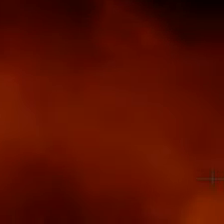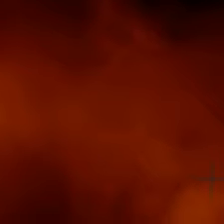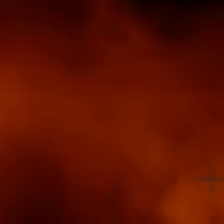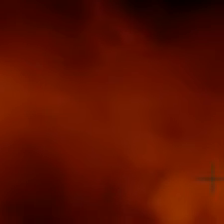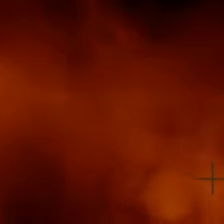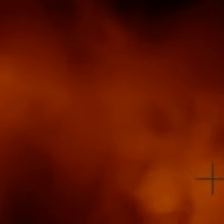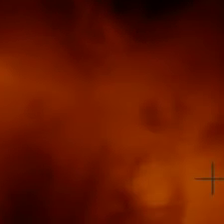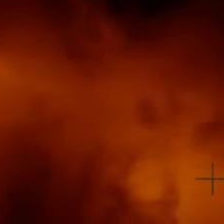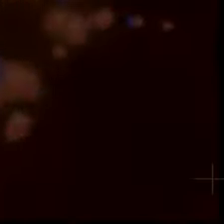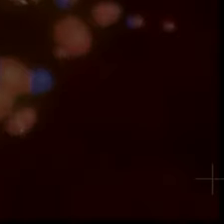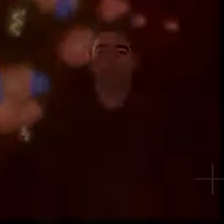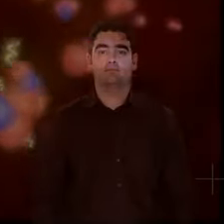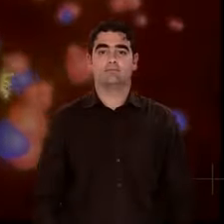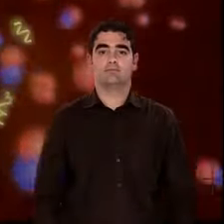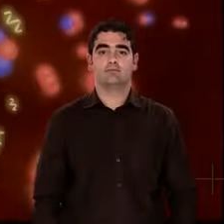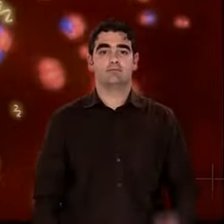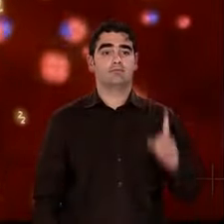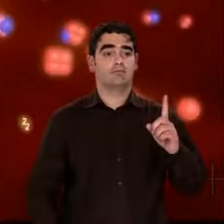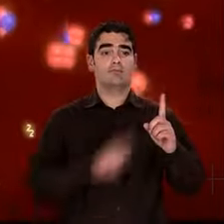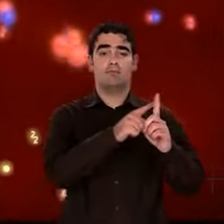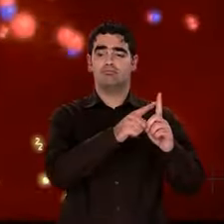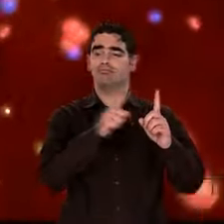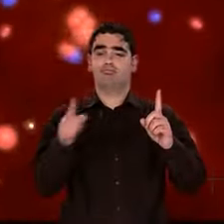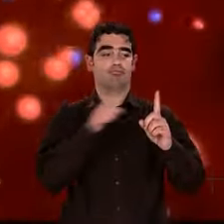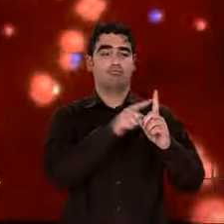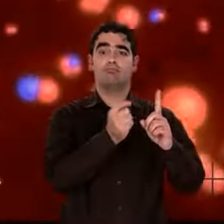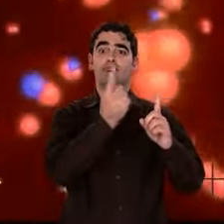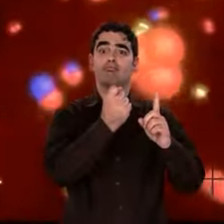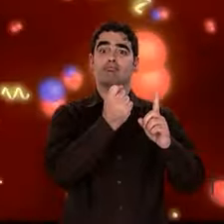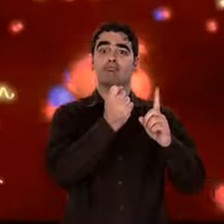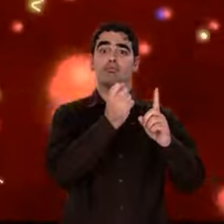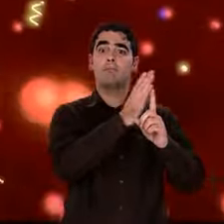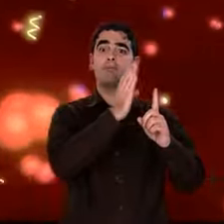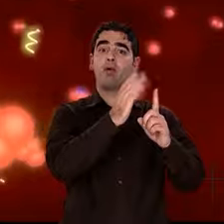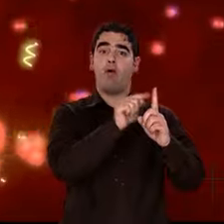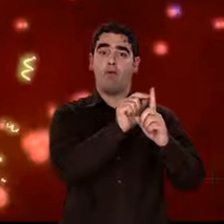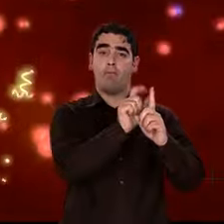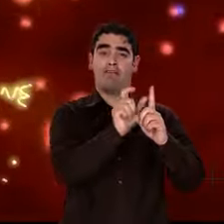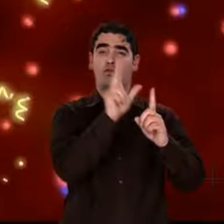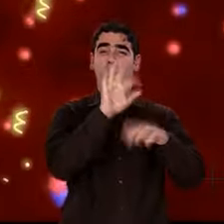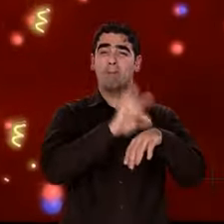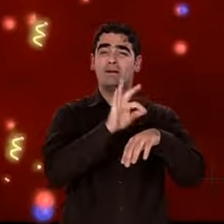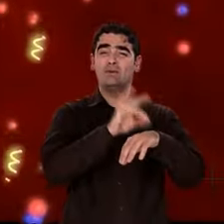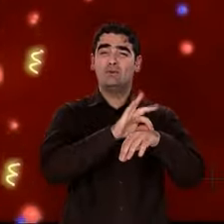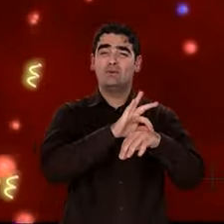Dans les 3 minutes qui suivent, la soupe initiale s'est refroidie. Si bien que vers 1 milliard de kelvin,